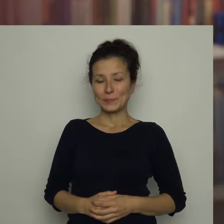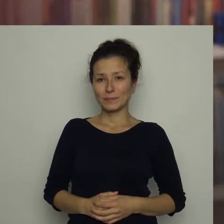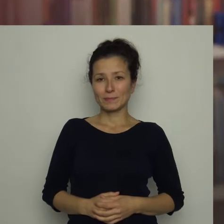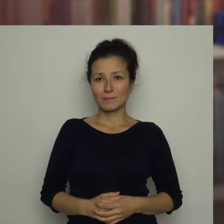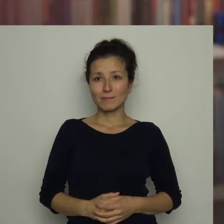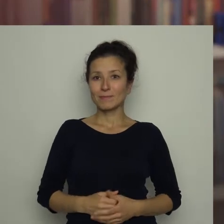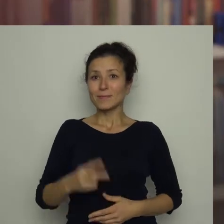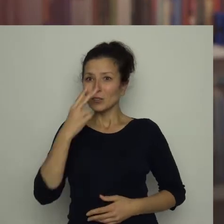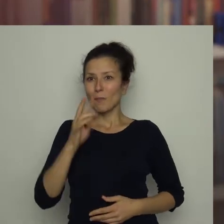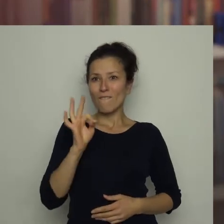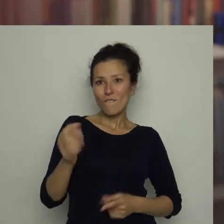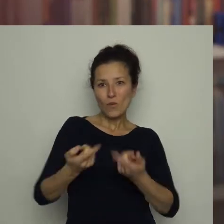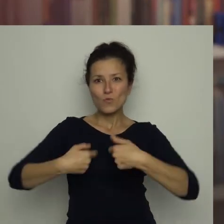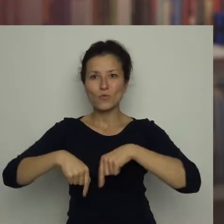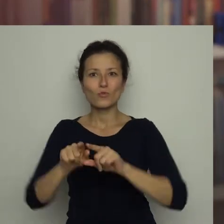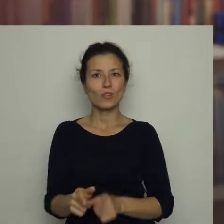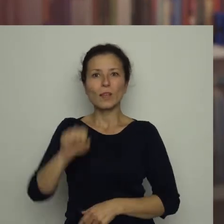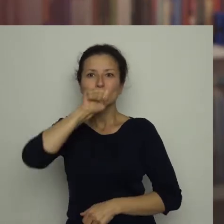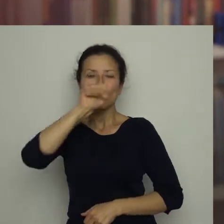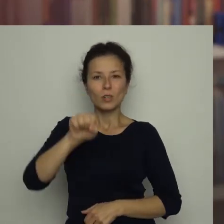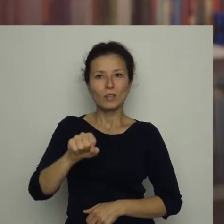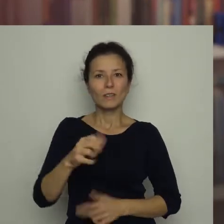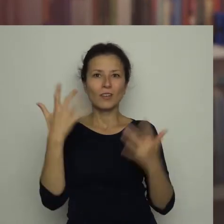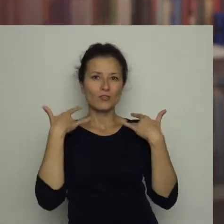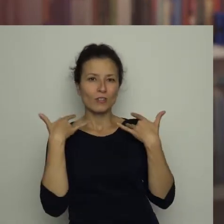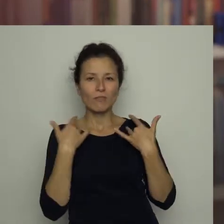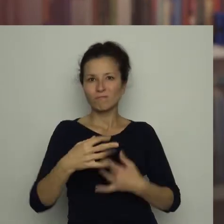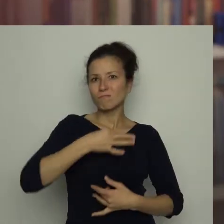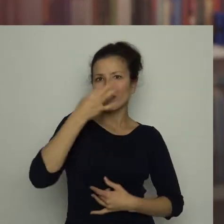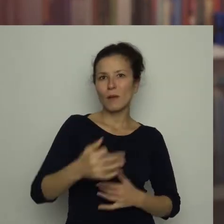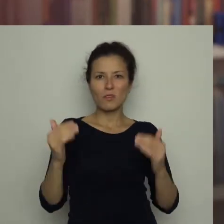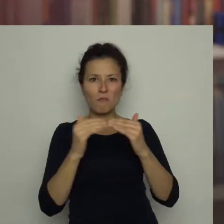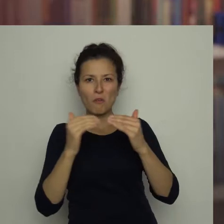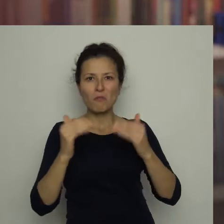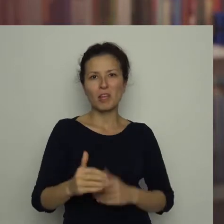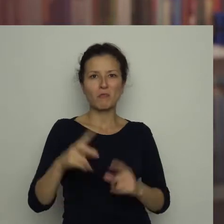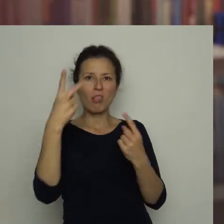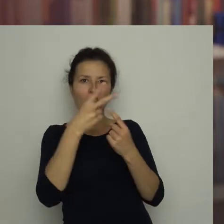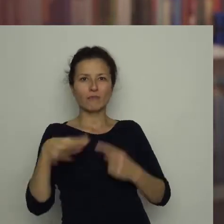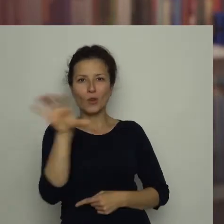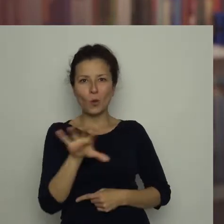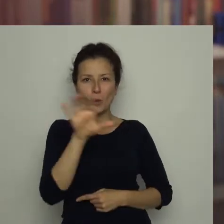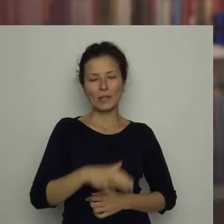Zobaczyć swoją ulubioną drużynę na żywo, to zupełnie co innego niż oglądać transmisję w telewizji!